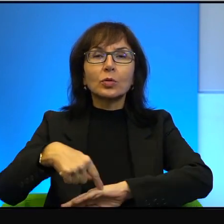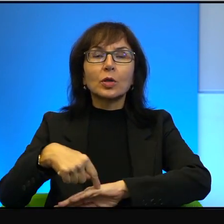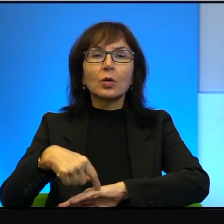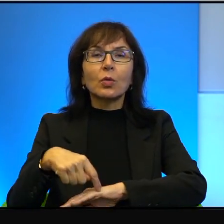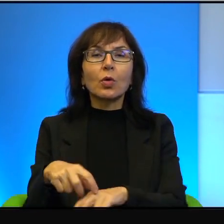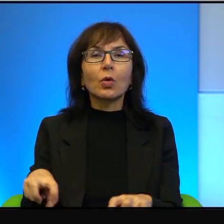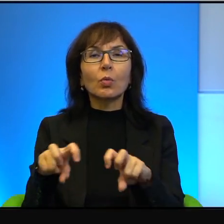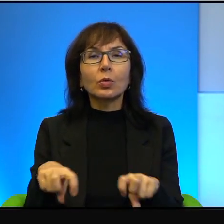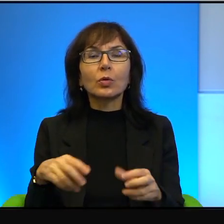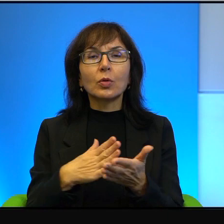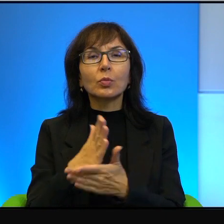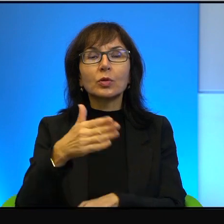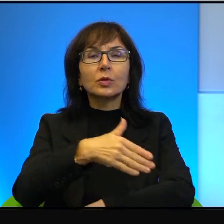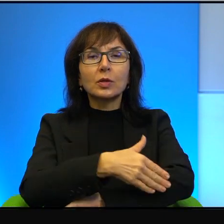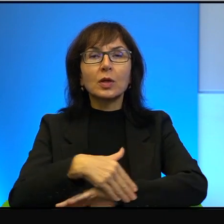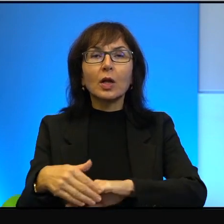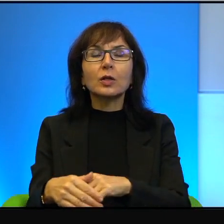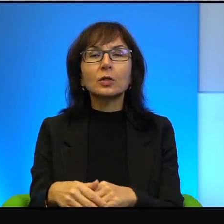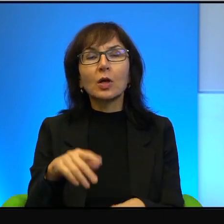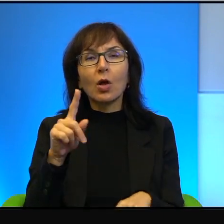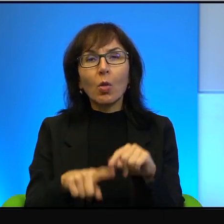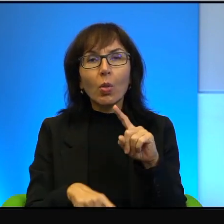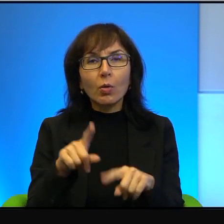absolutnie swobodnie, tam nie ma dla nich żadnych checkpointów,